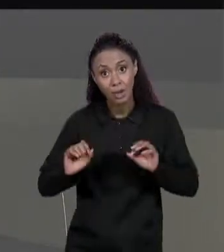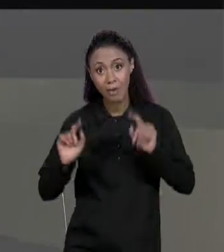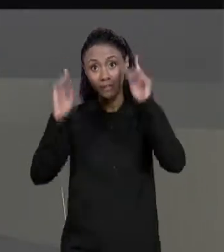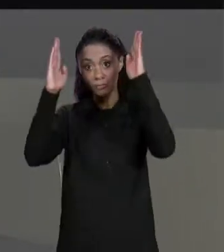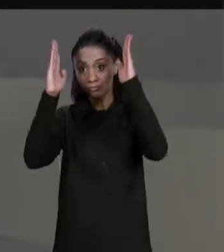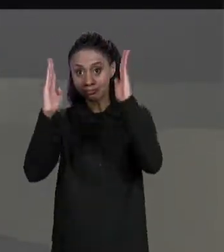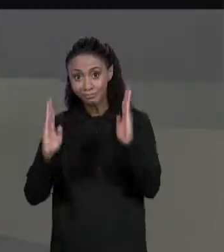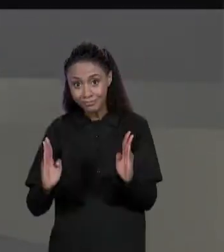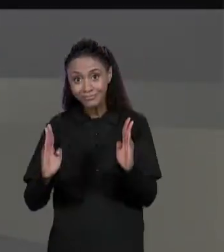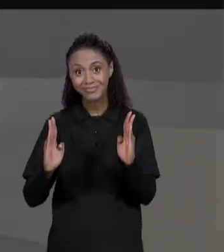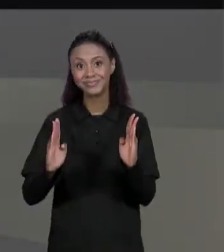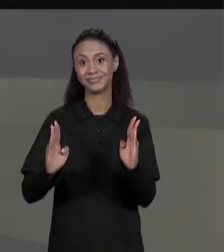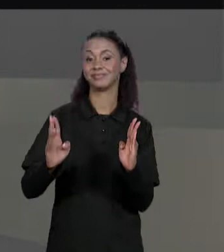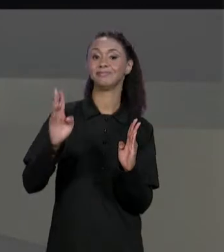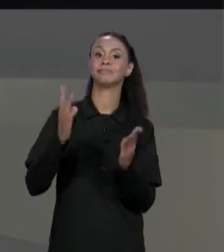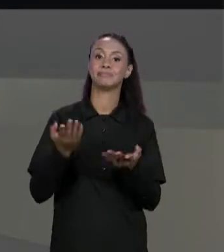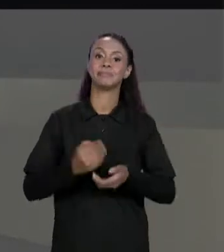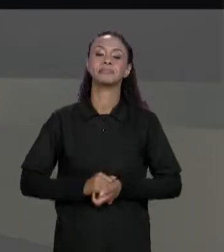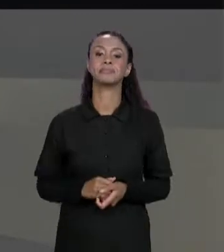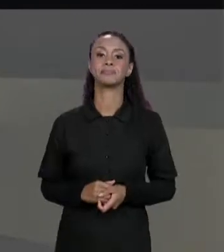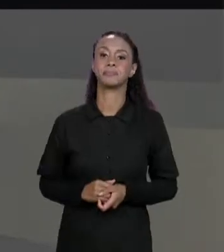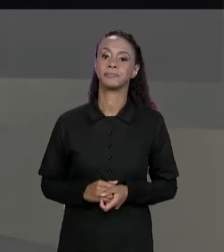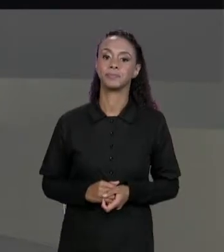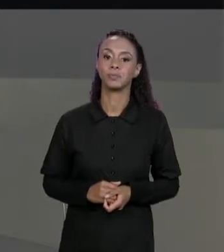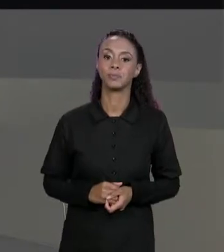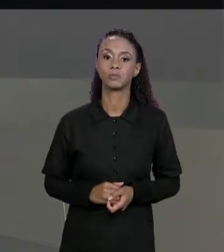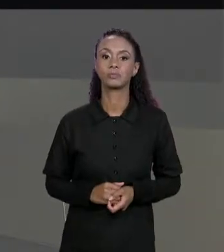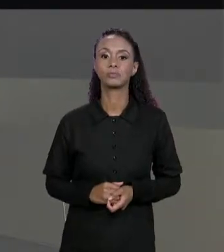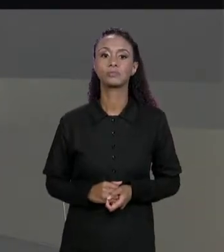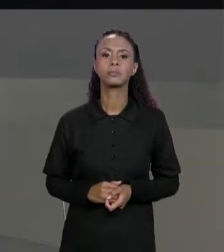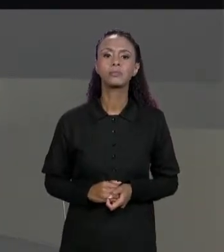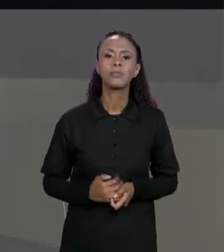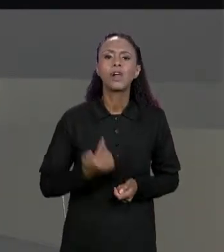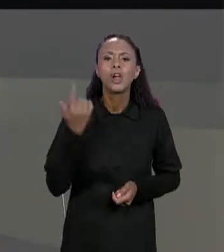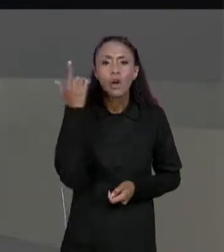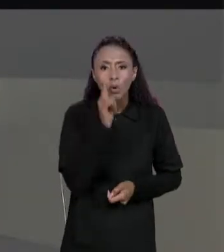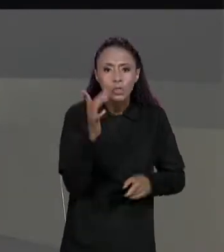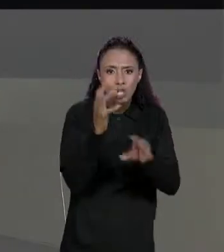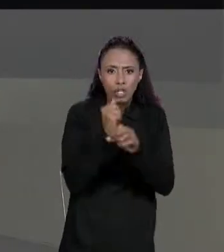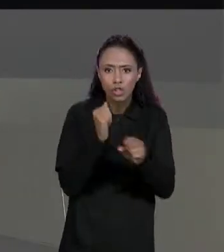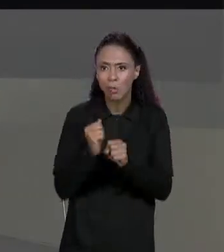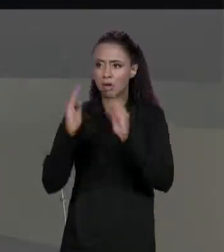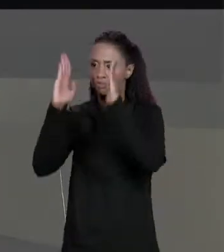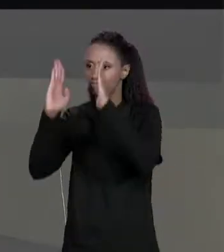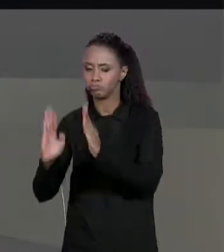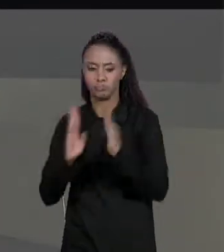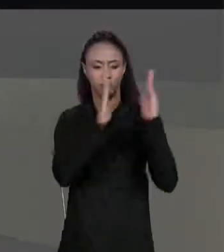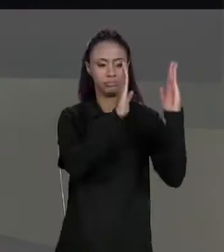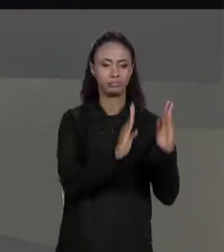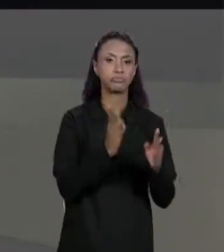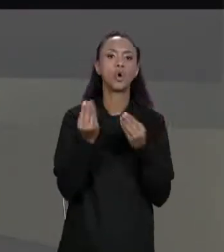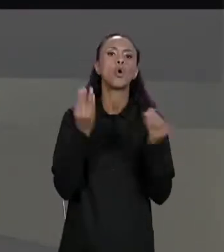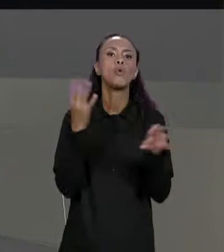TERCEIRA MATRIZ. PARA SE SOMAR ÀS MATRIZES DE ANTEMÃO TEM QUE LEMBRAR QUE SÓ É POSSÍVEL